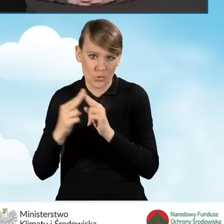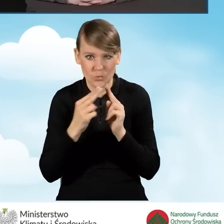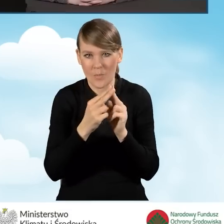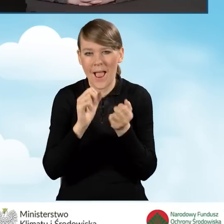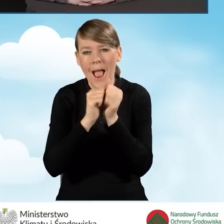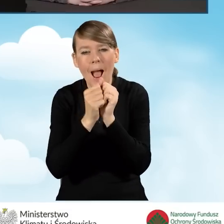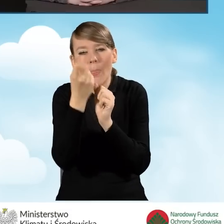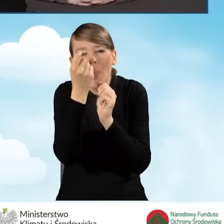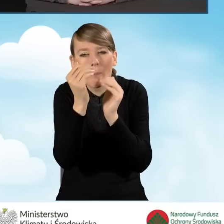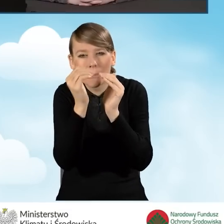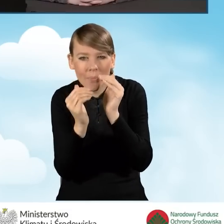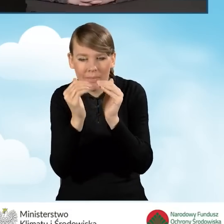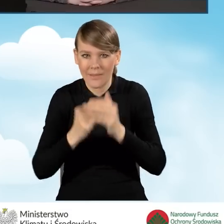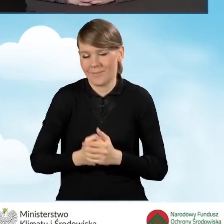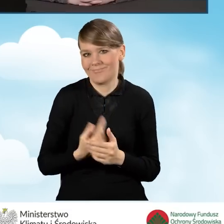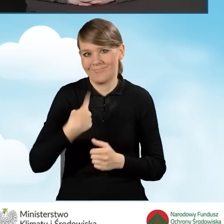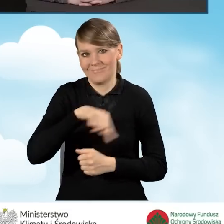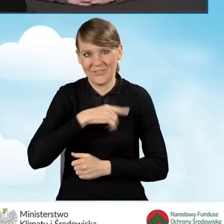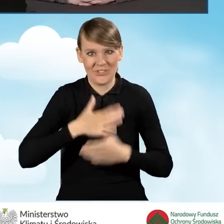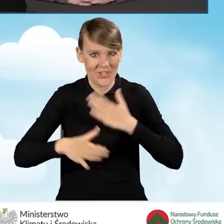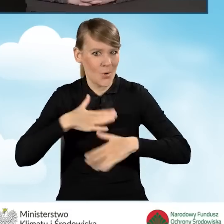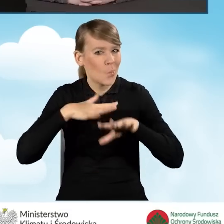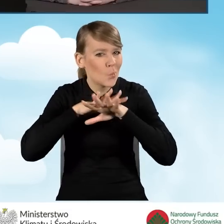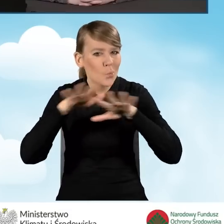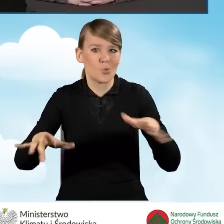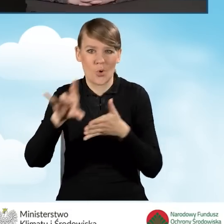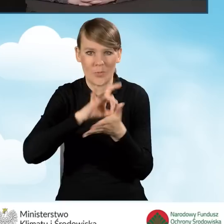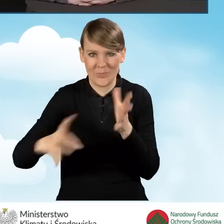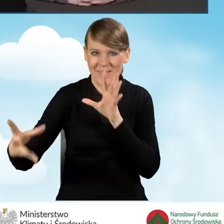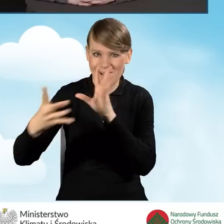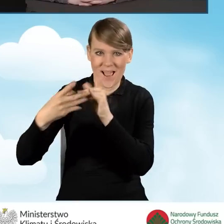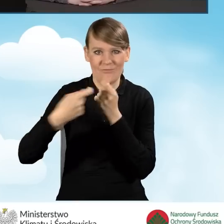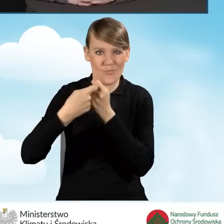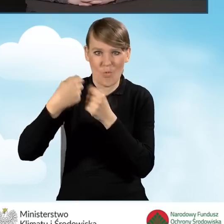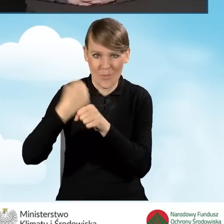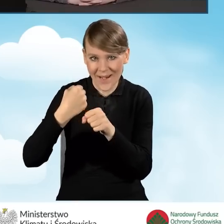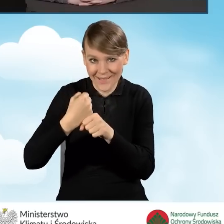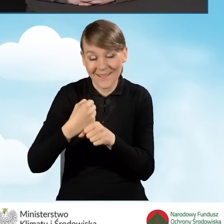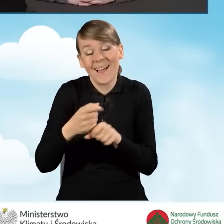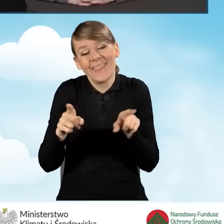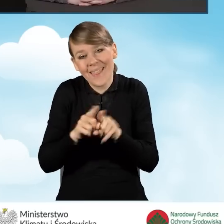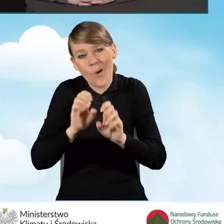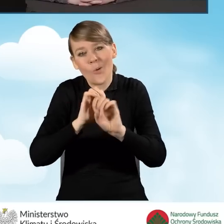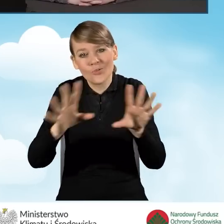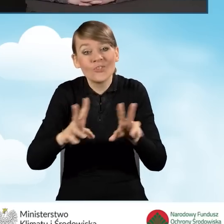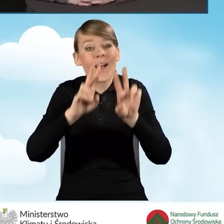także bardzo się cieszymy, że tyle gmin z nami współpracuje i zachęcamy oczywiście wszystkie pozostałe gminy,